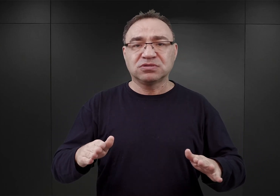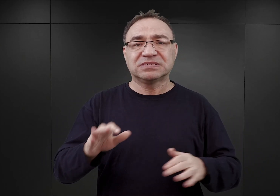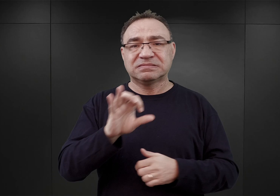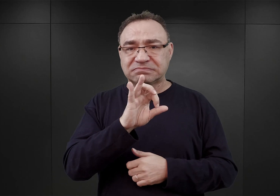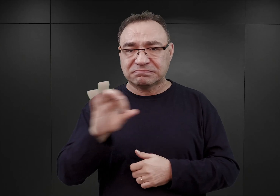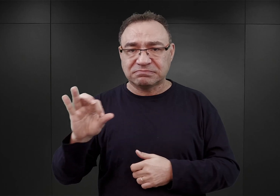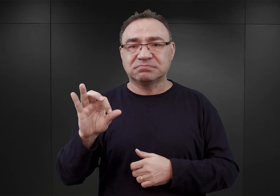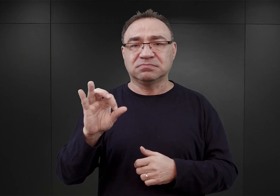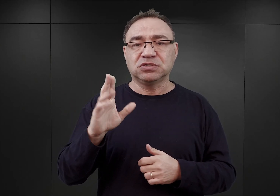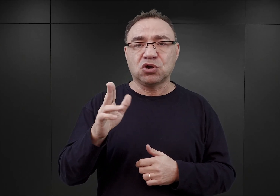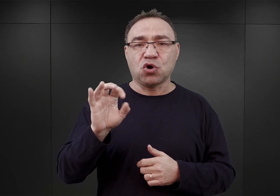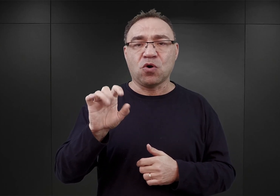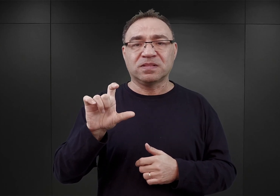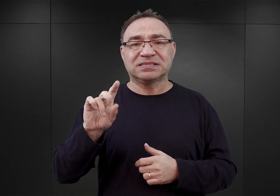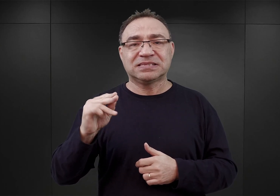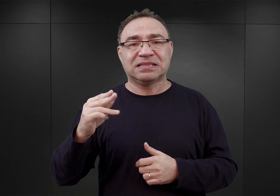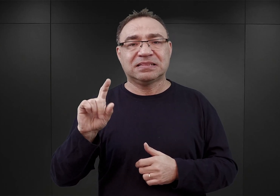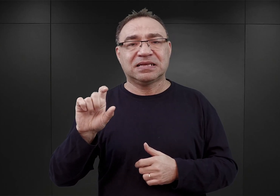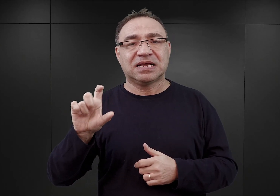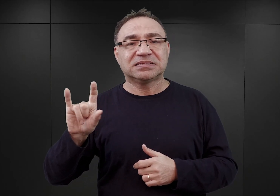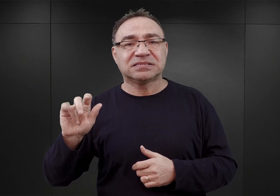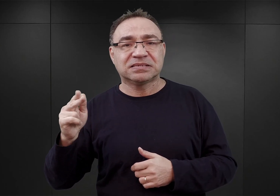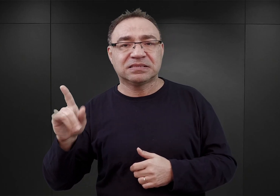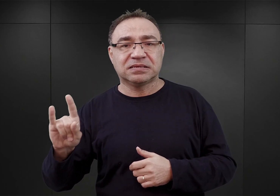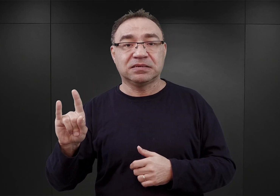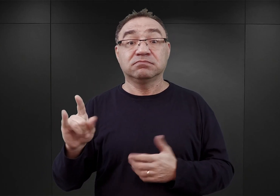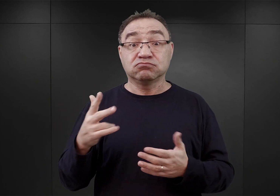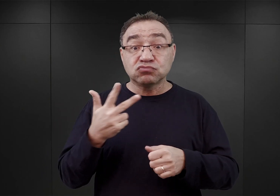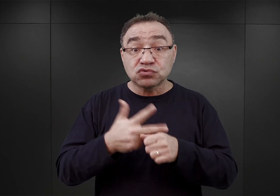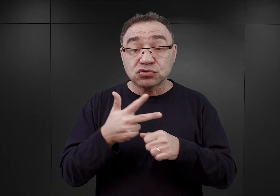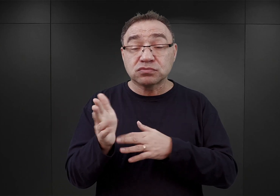Ponieważ 30 marca rozpoczęto dyskusję w kwestii